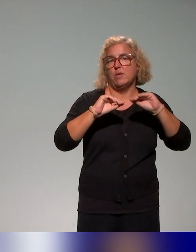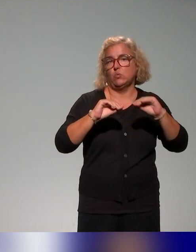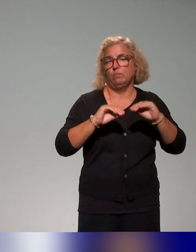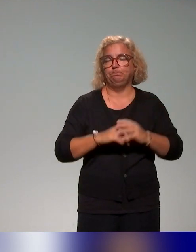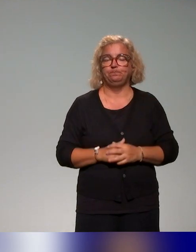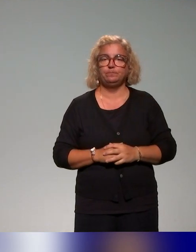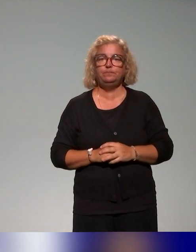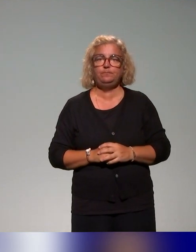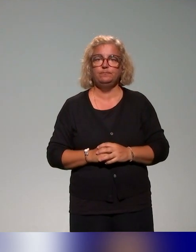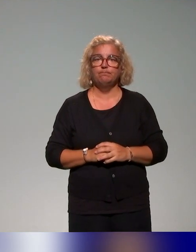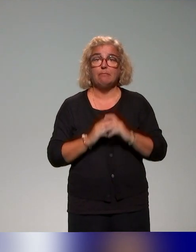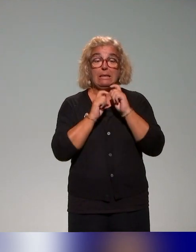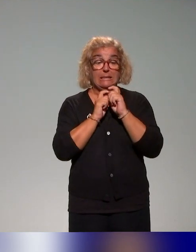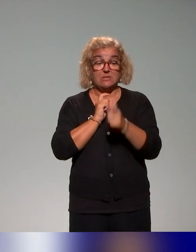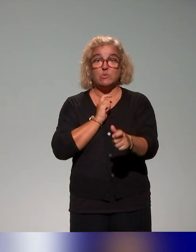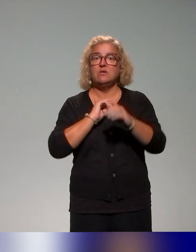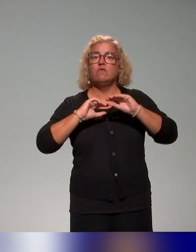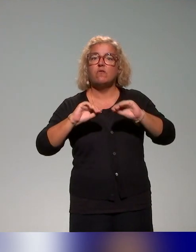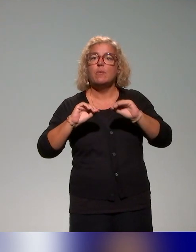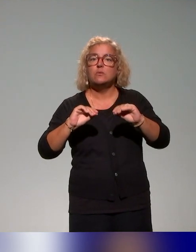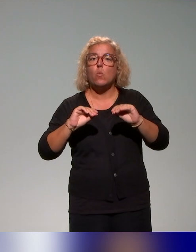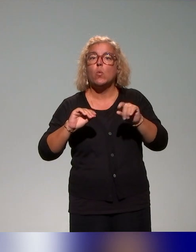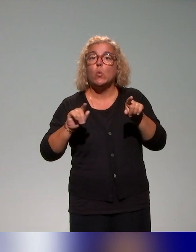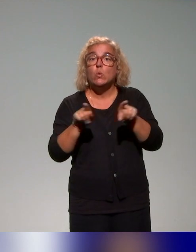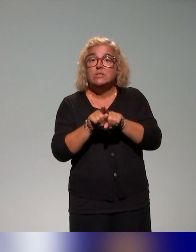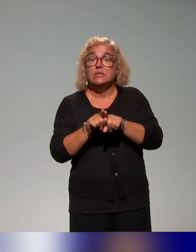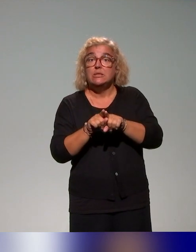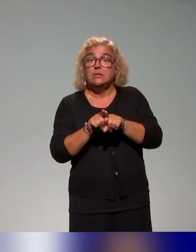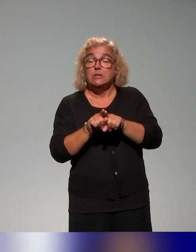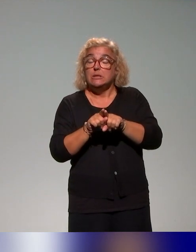Notre dispositif de formation s'appuie aussi sur de la recherche,